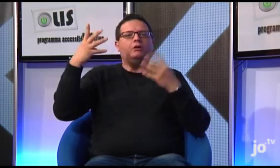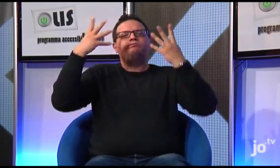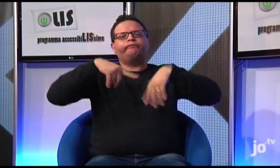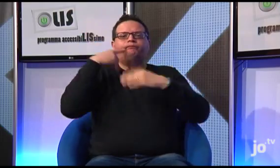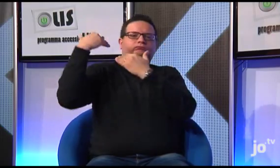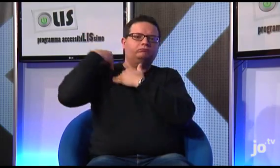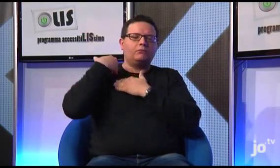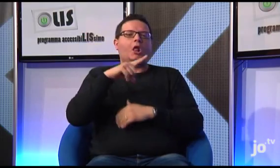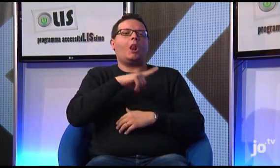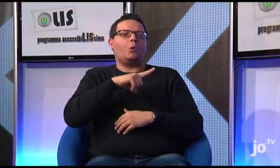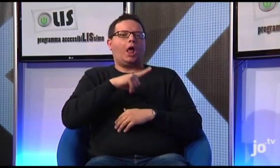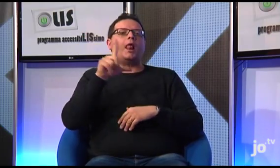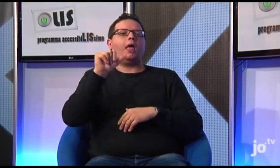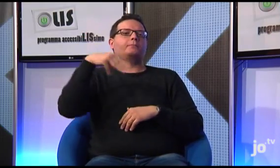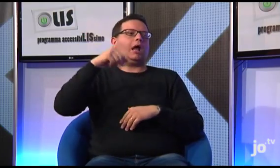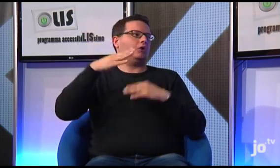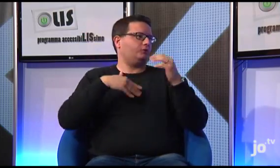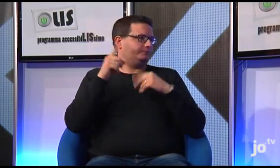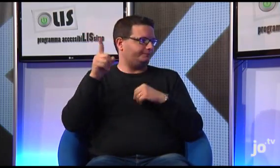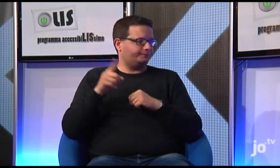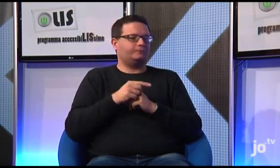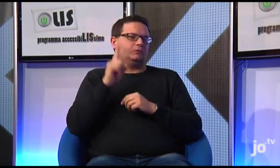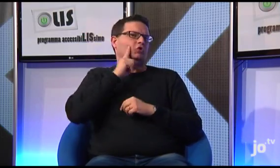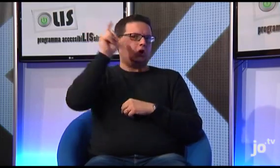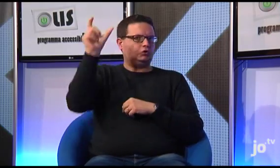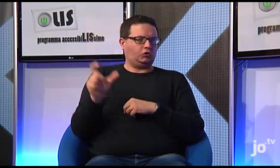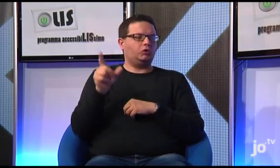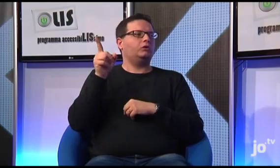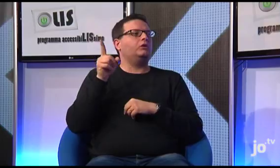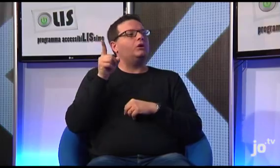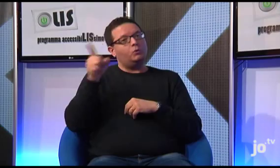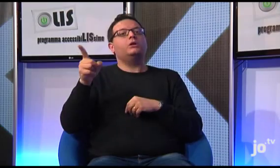coordinato da Luca Lamano, sordo cattolico di Roma.